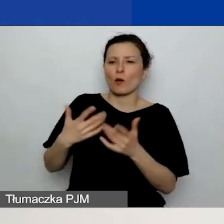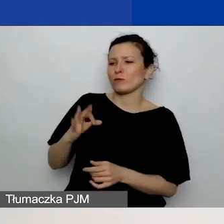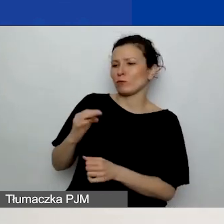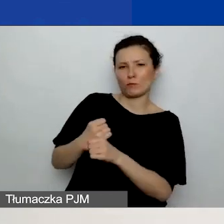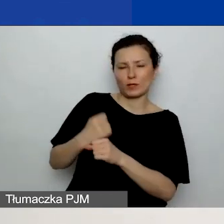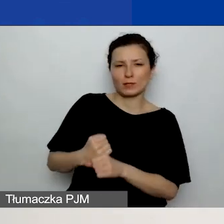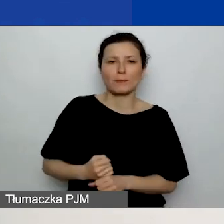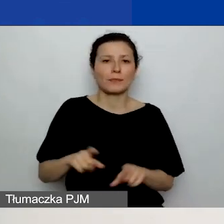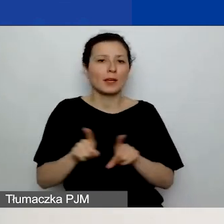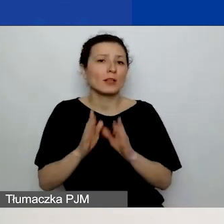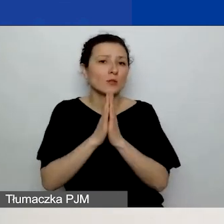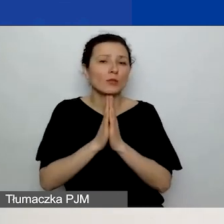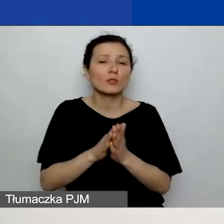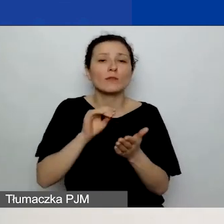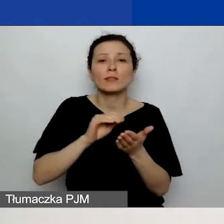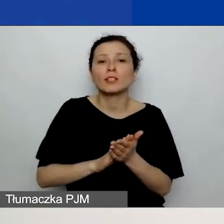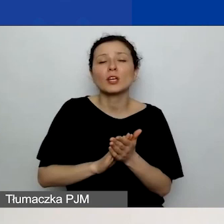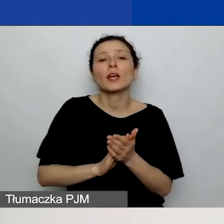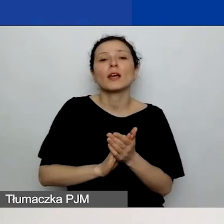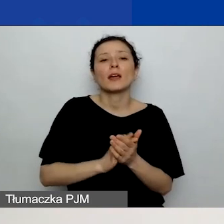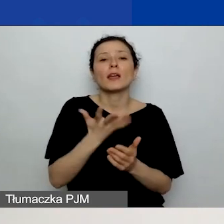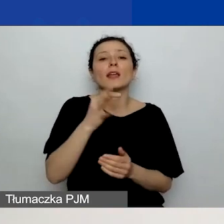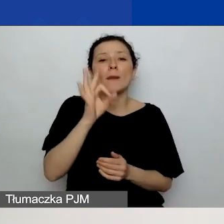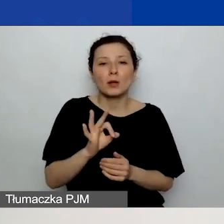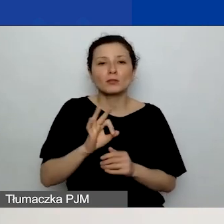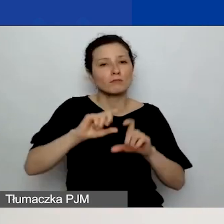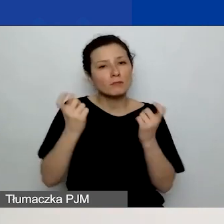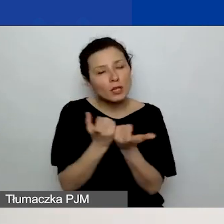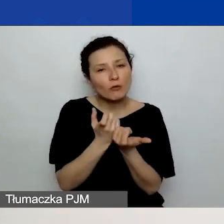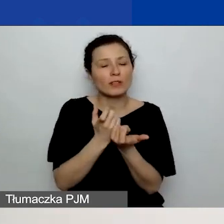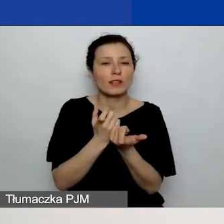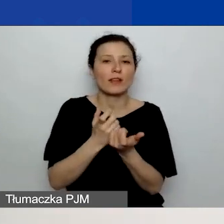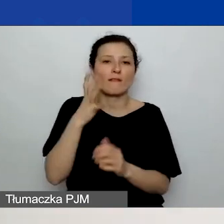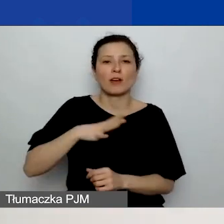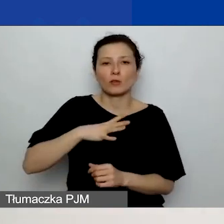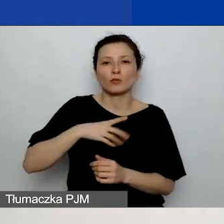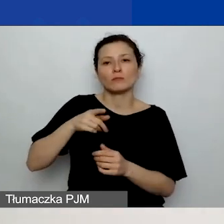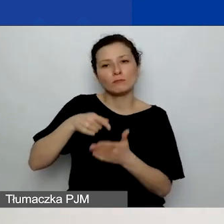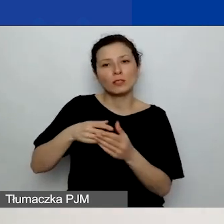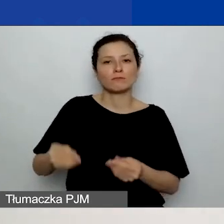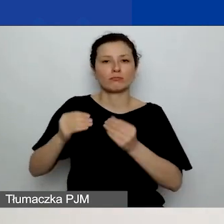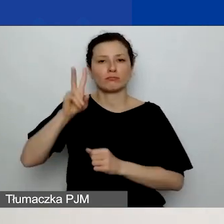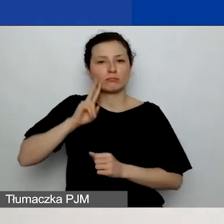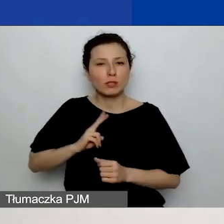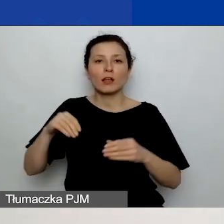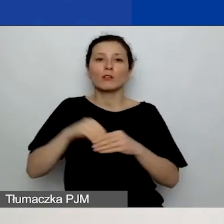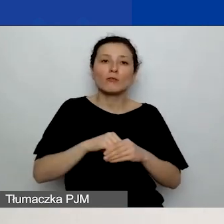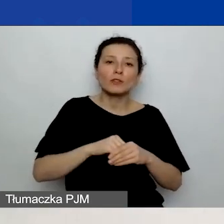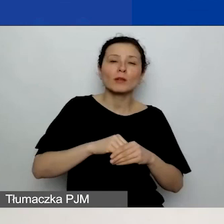jaki procent całkowitej wartości kwoty na rozwój instytucjonalny stanowią planowane koszty remontów i wyposażenia,